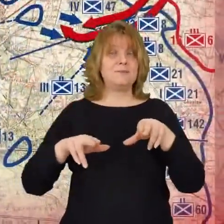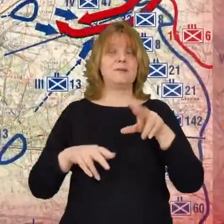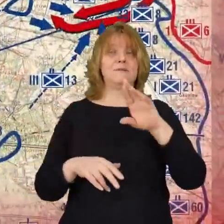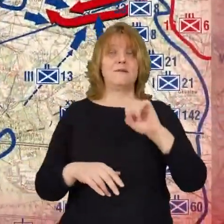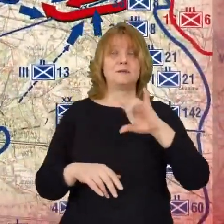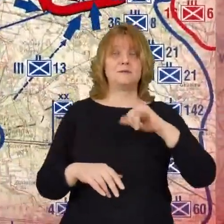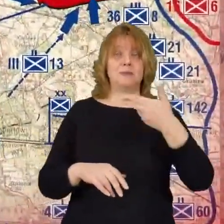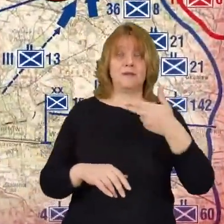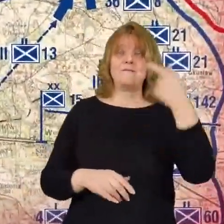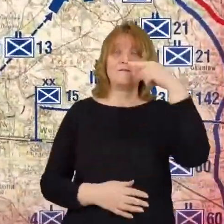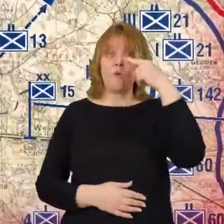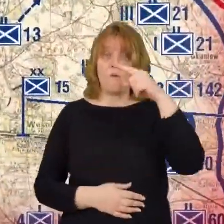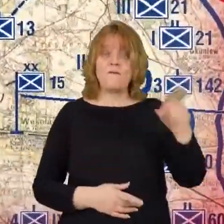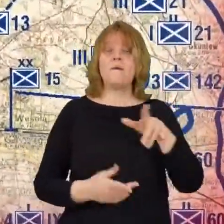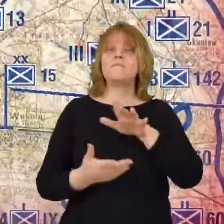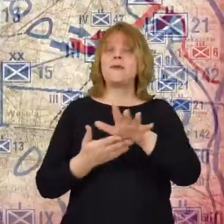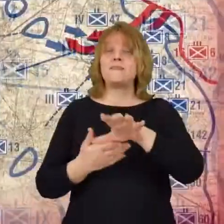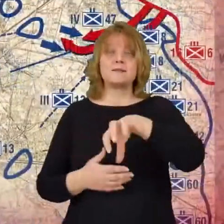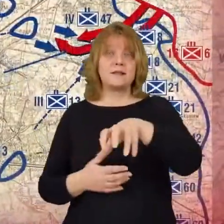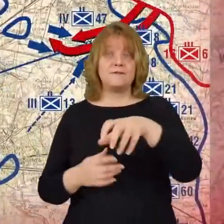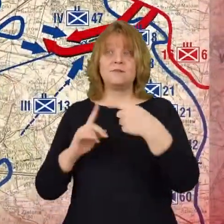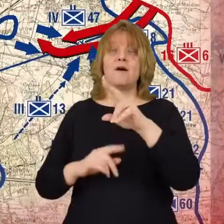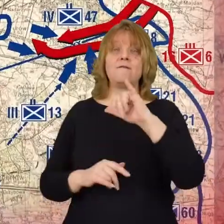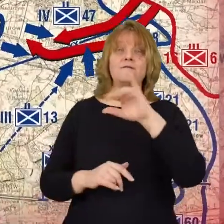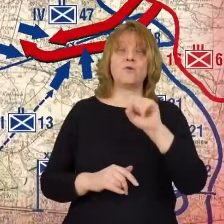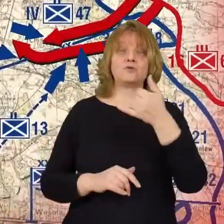15 pod Wiązowno i 8 pod Okuniew